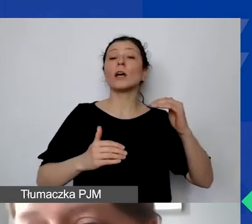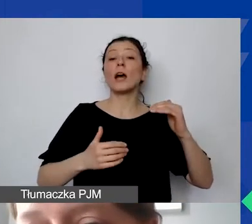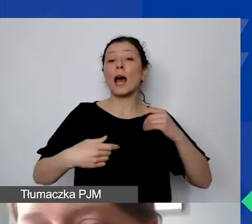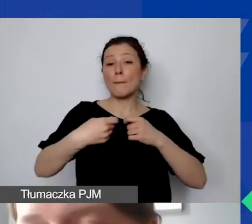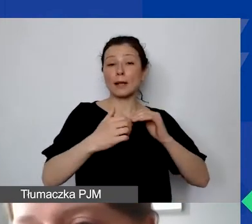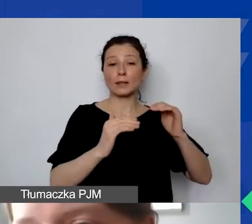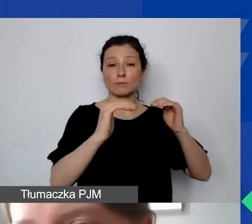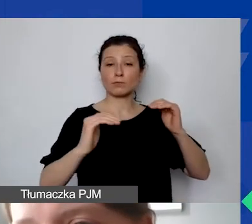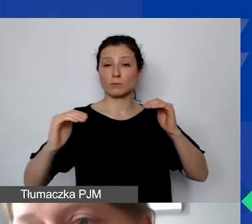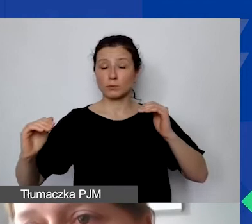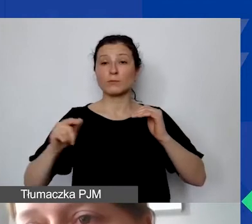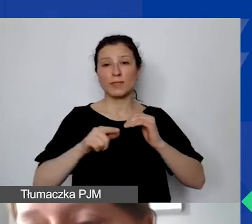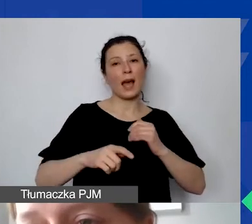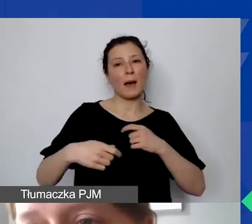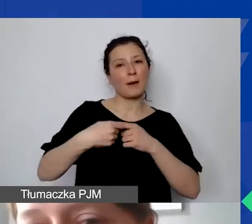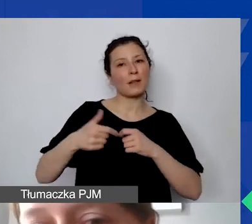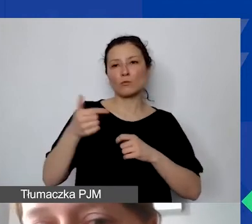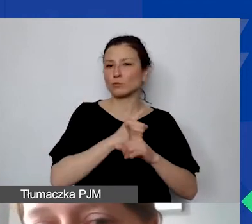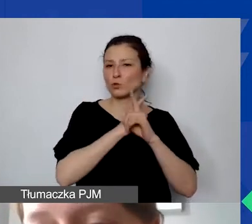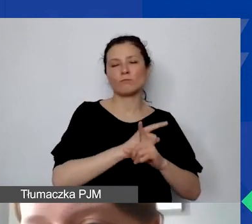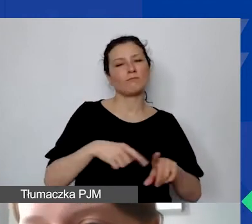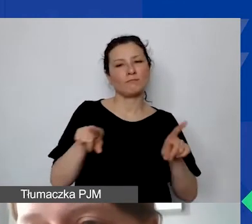dokładnie te same wytyczne, co liderów.